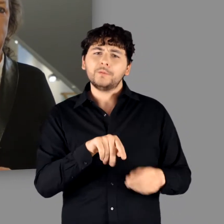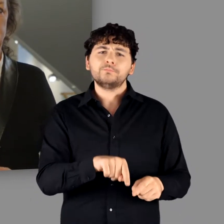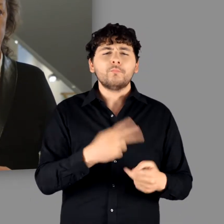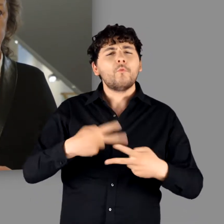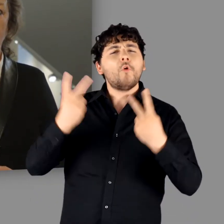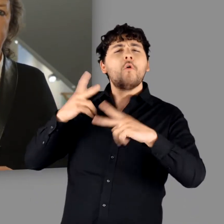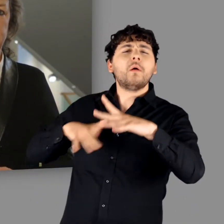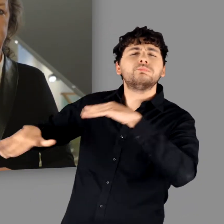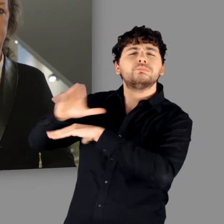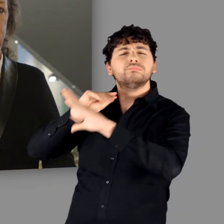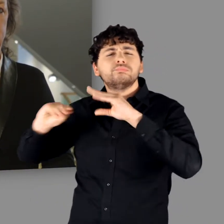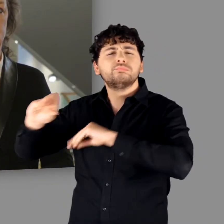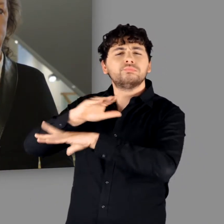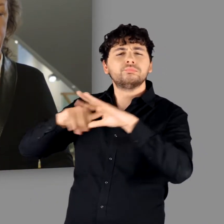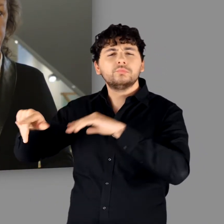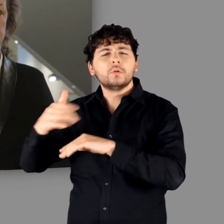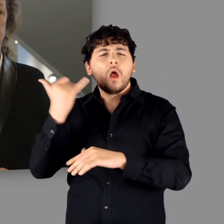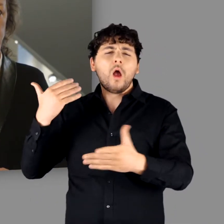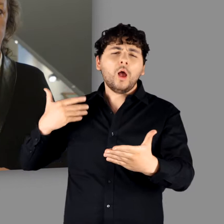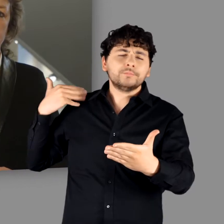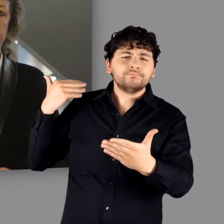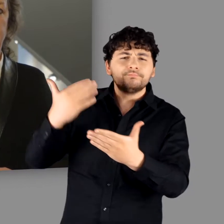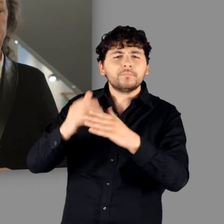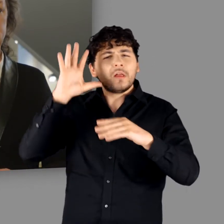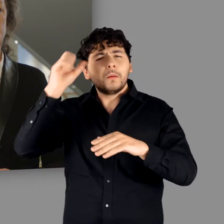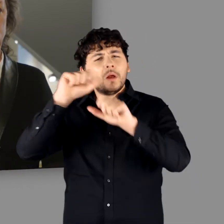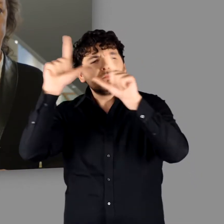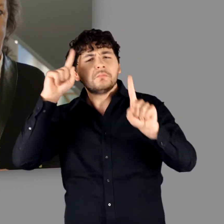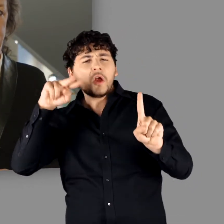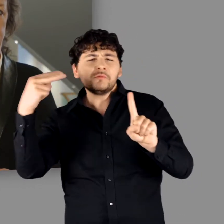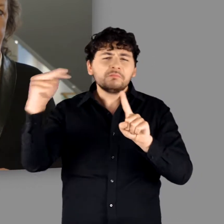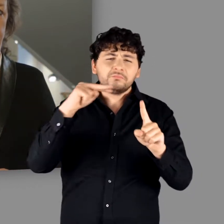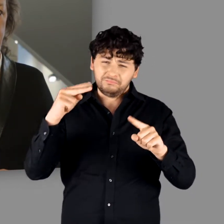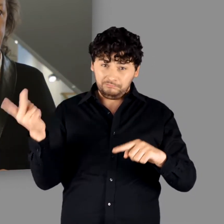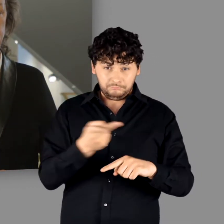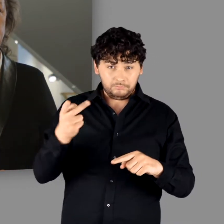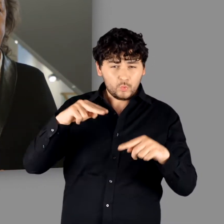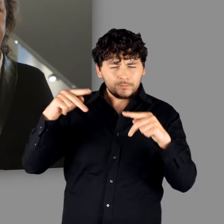das in der öffentlichen Wahrnehmung seit Jahrzehnten zum Teil sehr kontrovers behandelt wird.